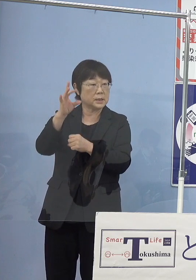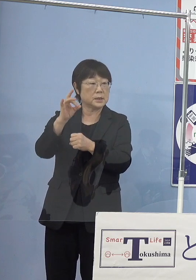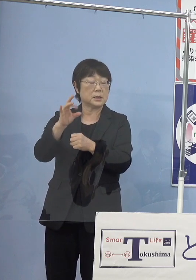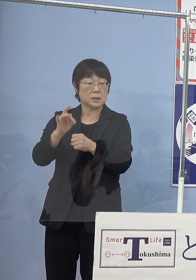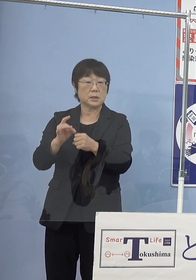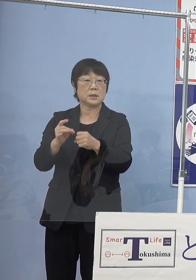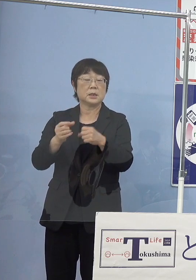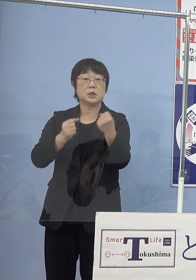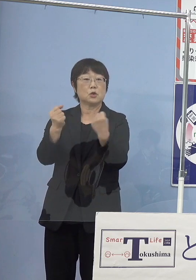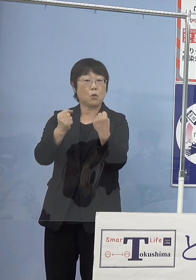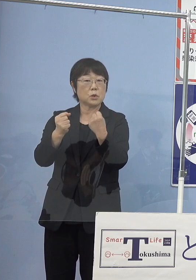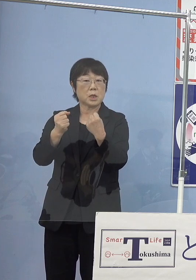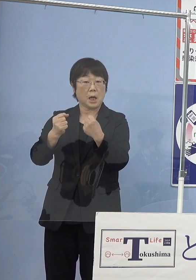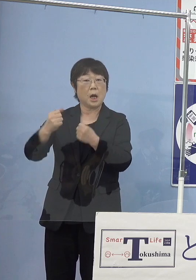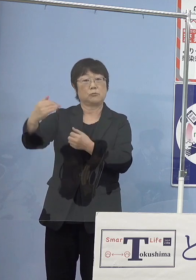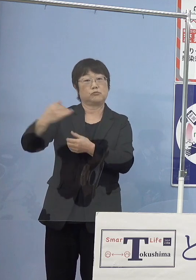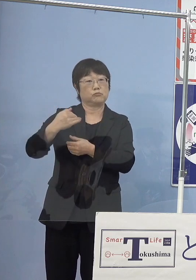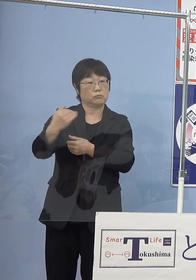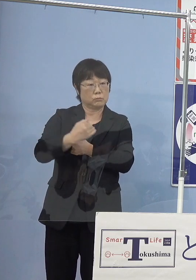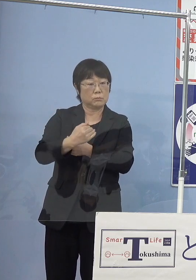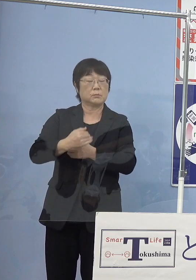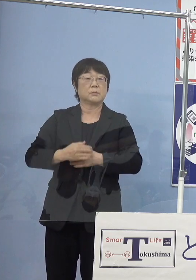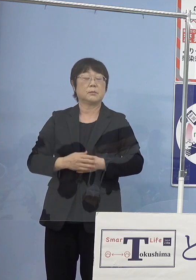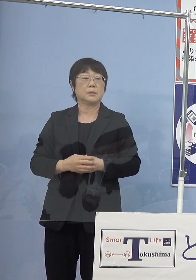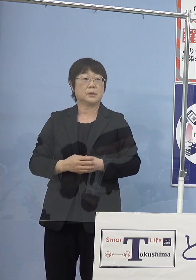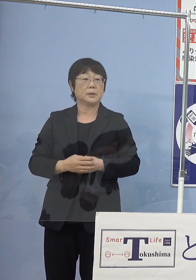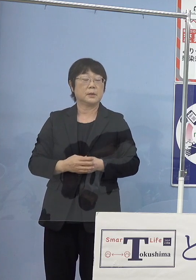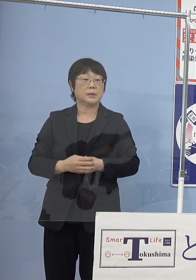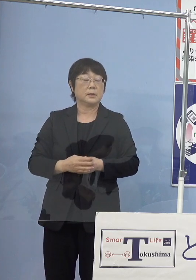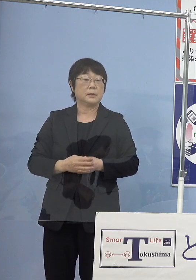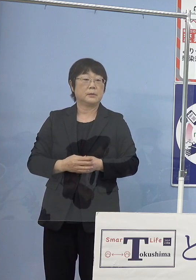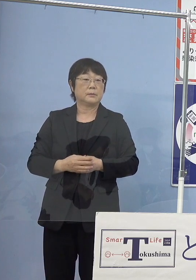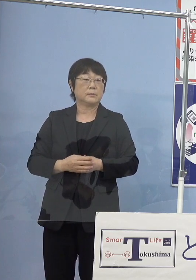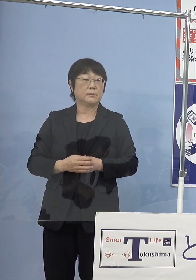こうしたものが入ってくると いうことになっておりますし